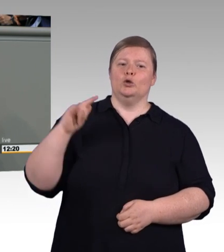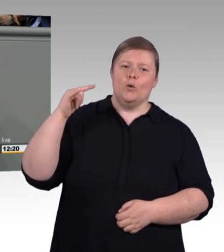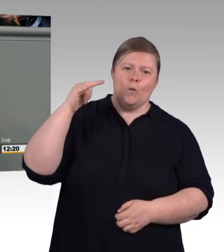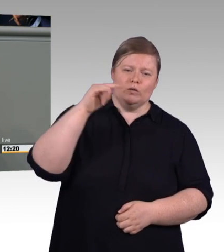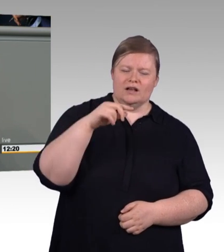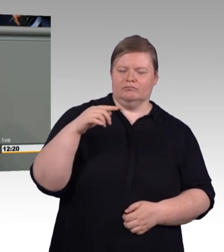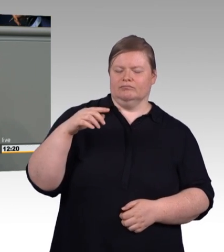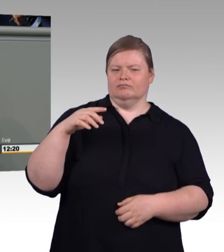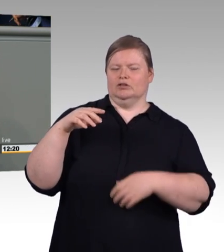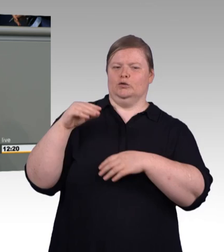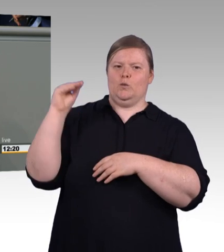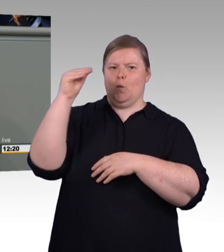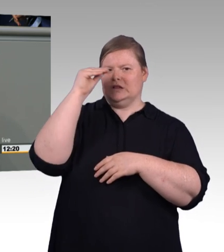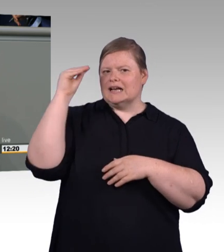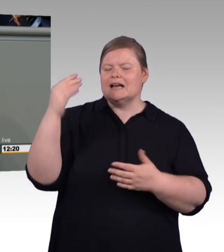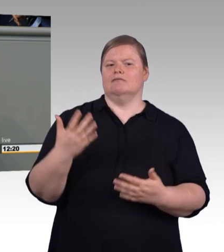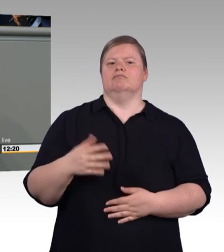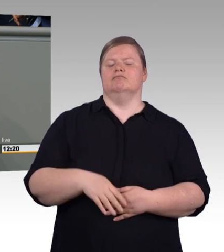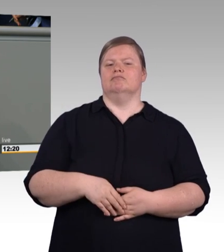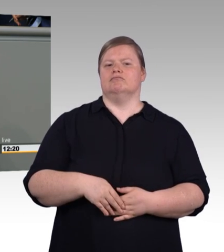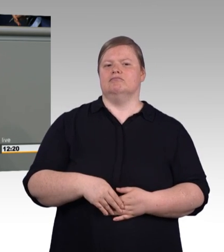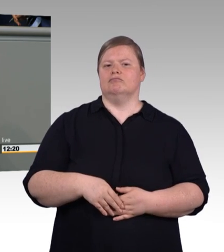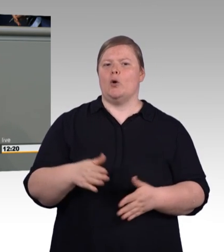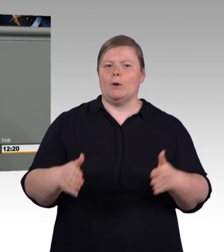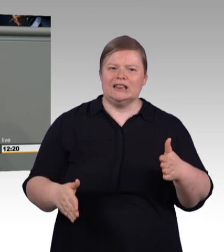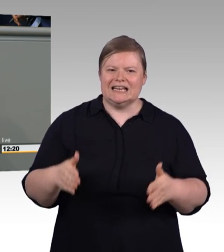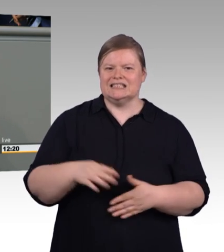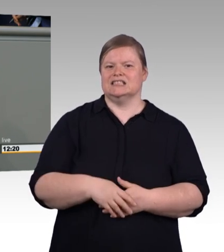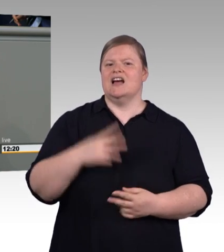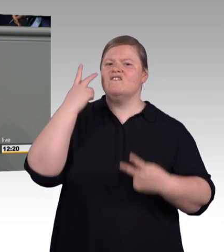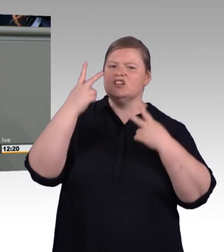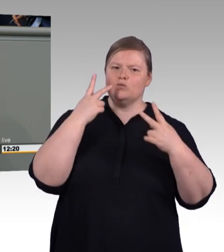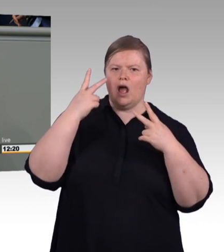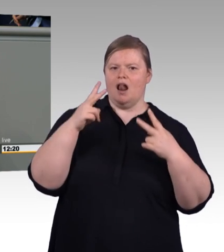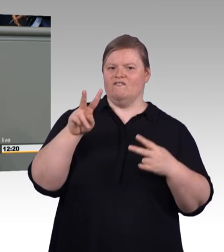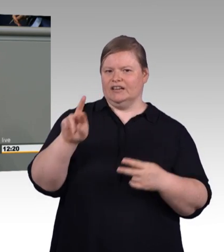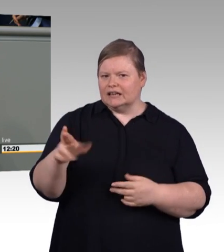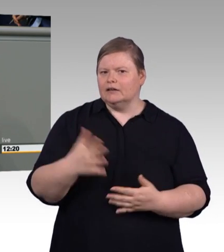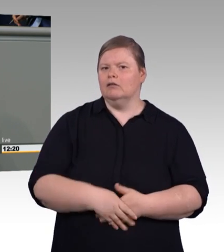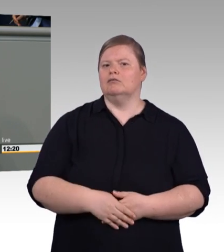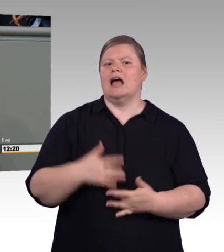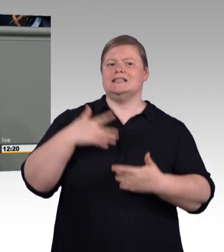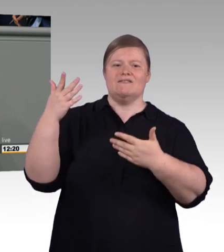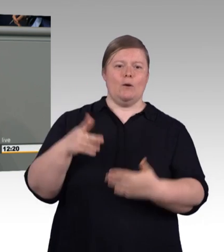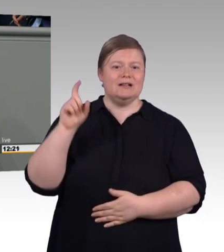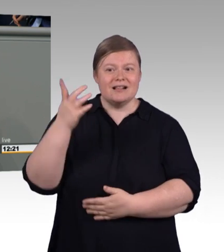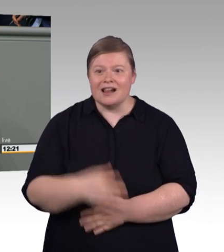Die beschert nämlich den Großen heute die große Konkurrenz und dem Handwerk morgen.